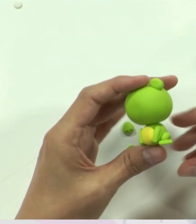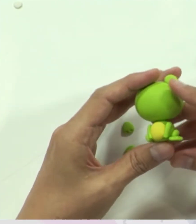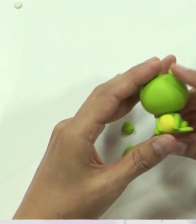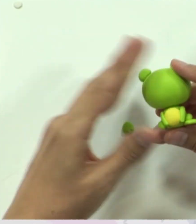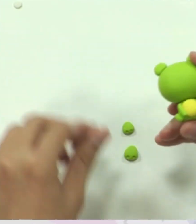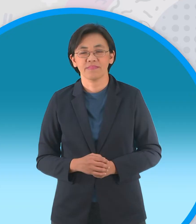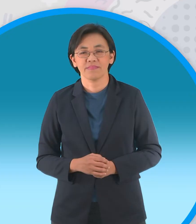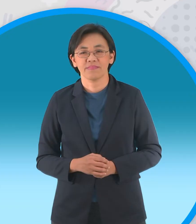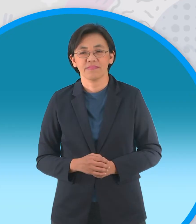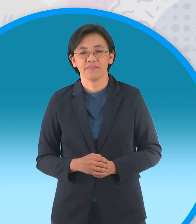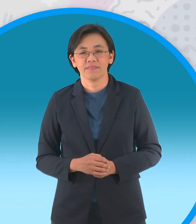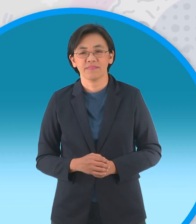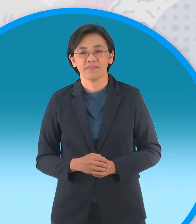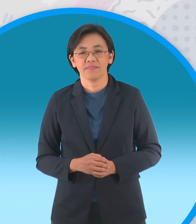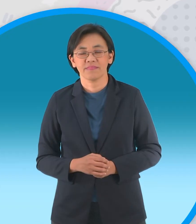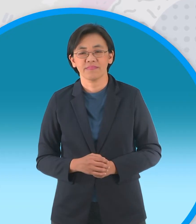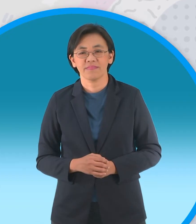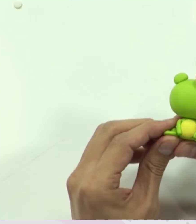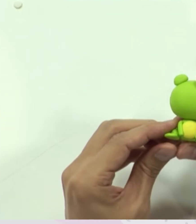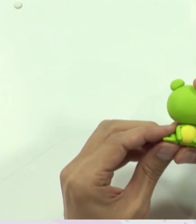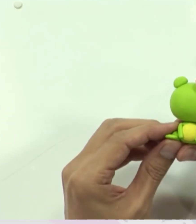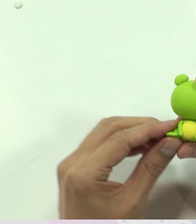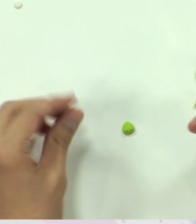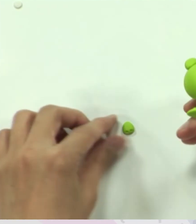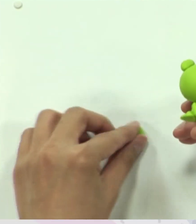จากนั้นก็ติดเข้าไปครับ